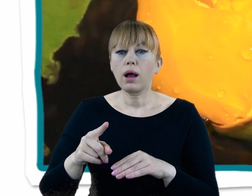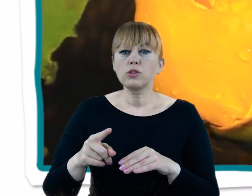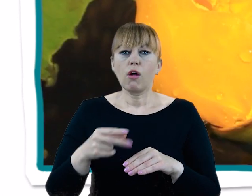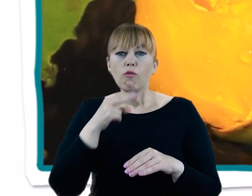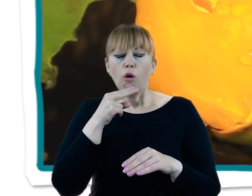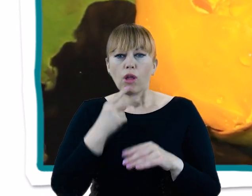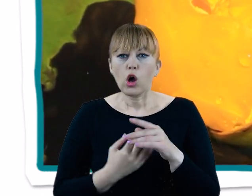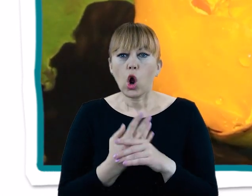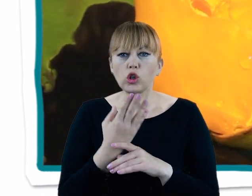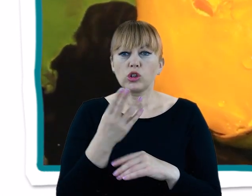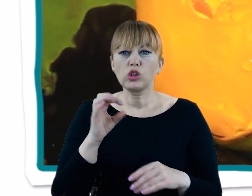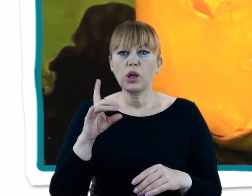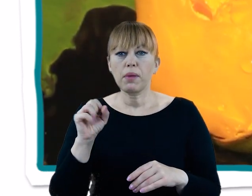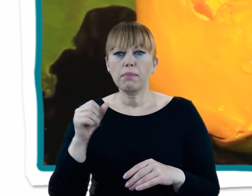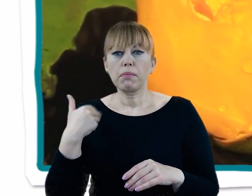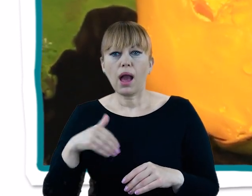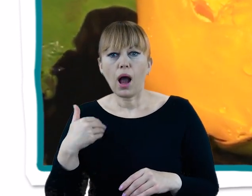choćby grzybienie białe i grążele żółte.